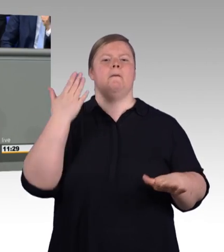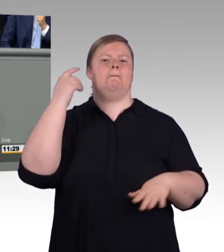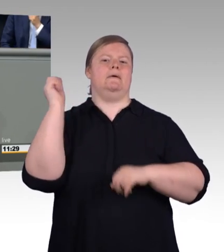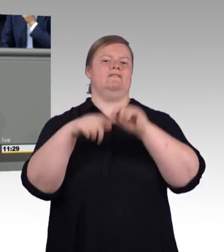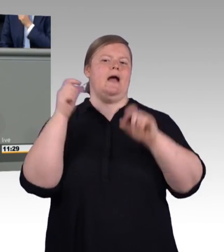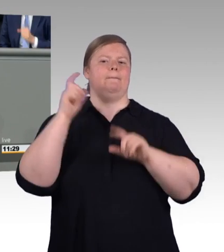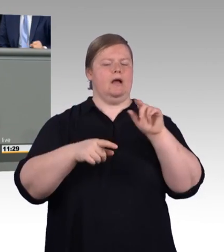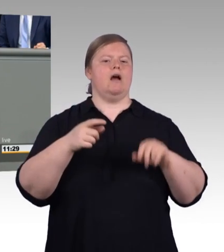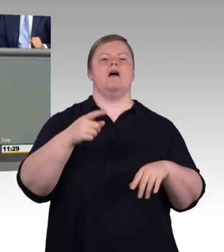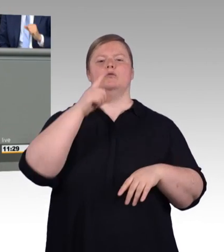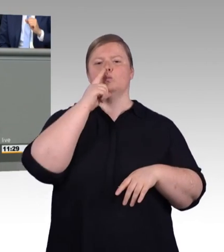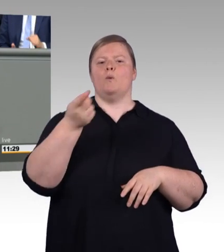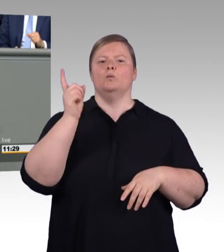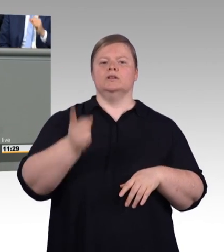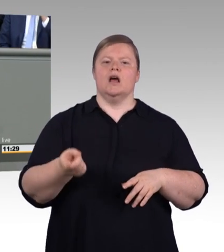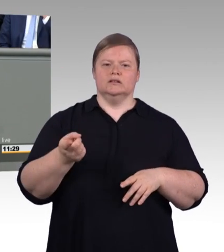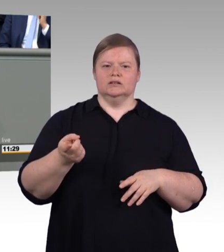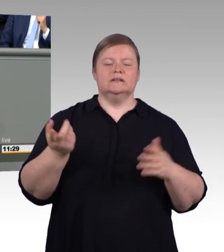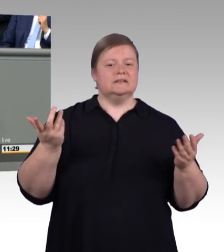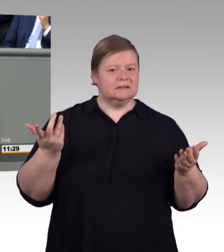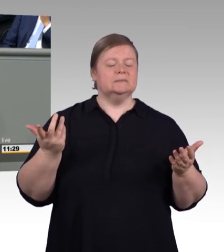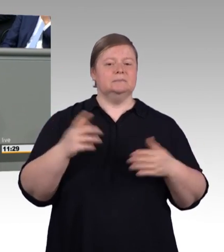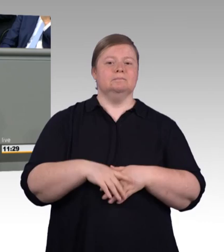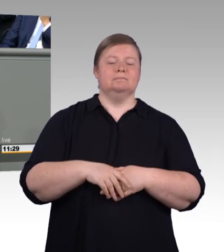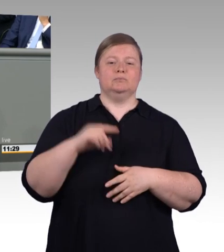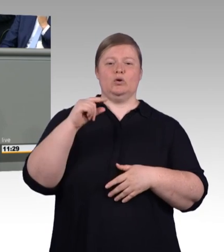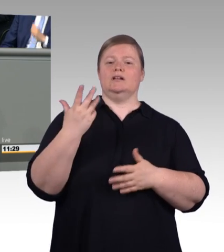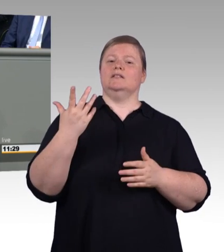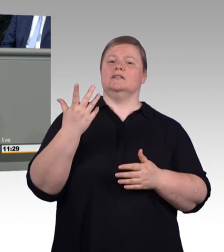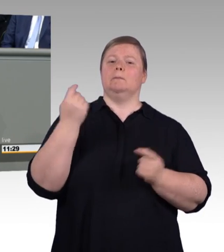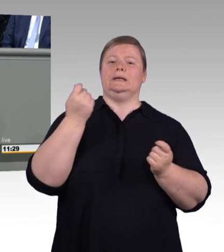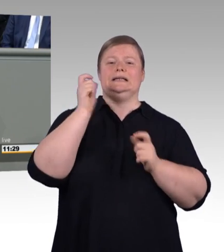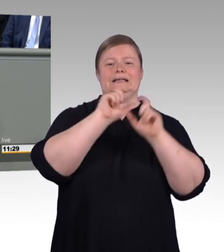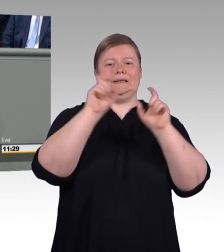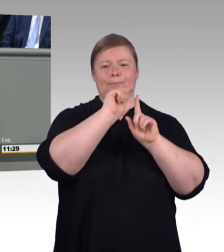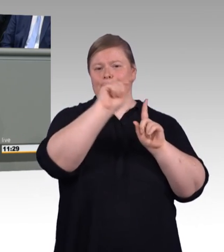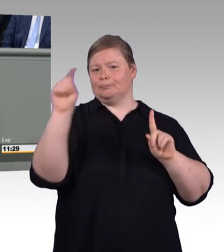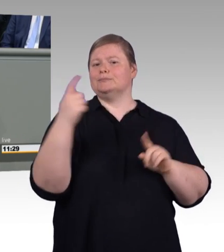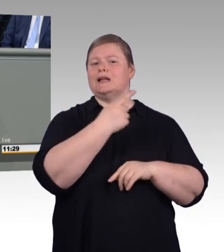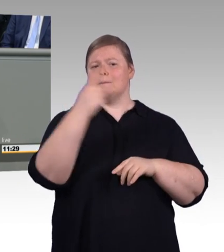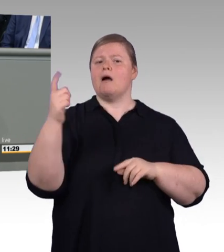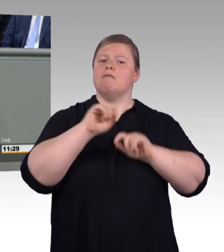sondern von unserer Seite auch fördernswert. (Beifall)